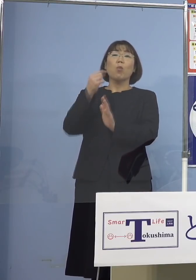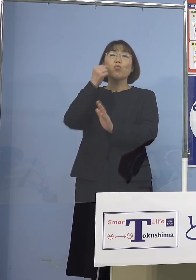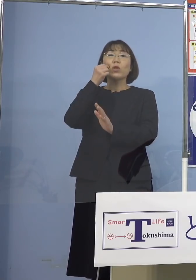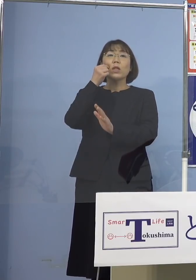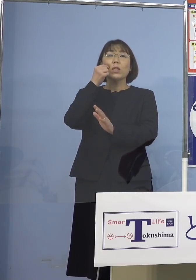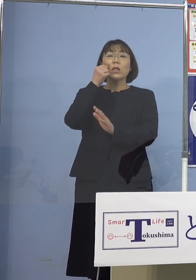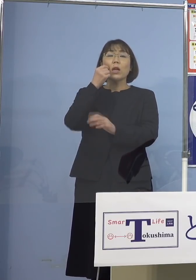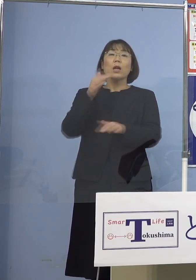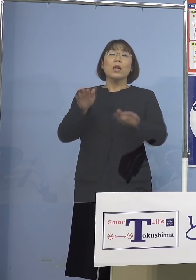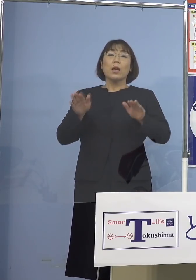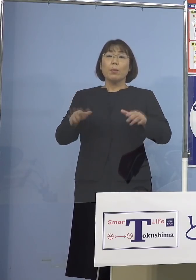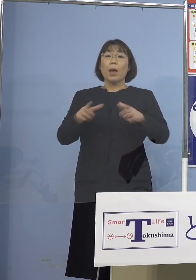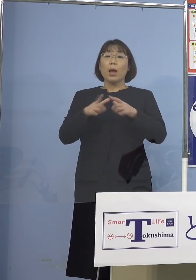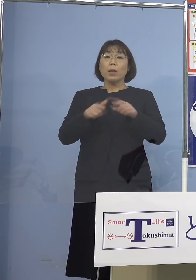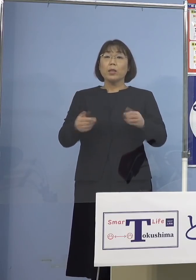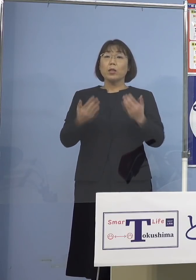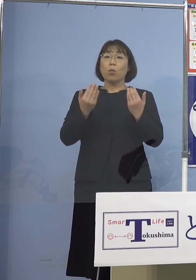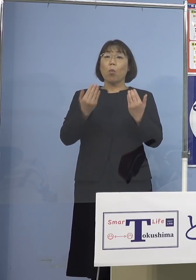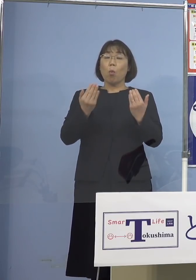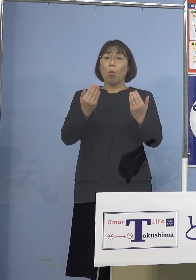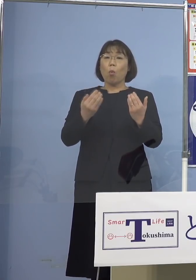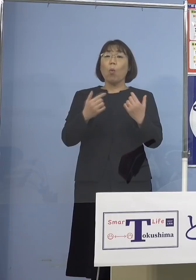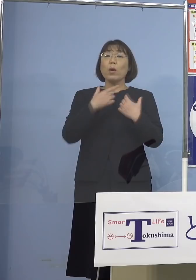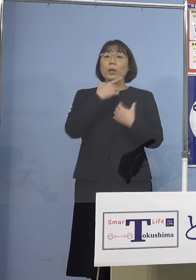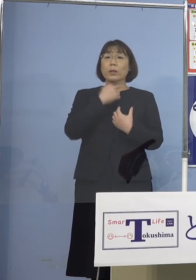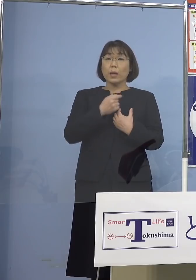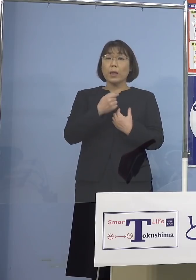今、日本に留学する 日本へ技術実習に行く